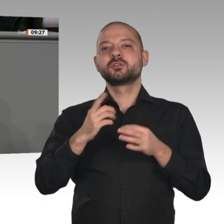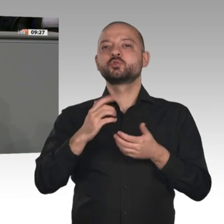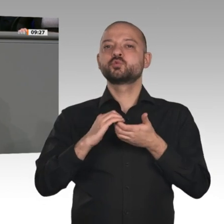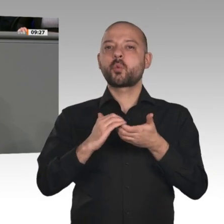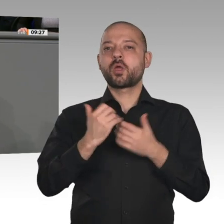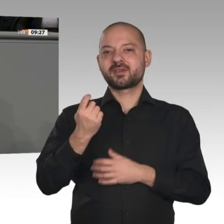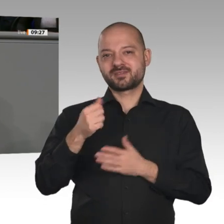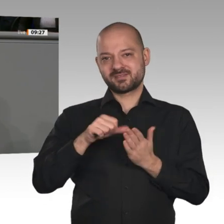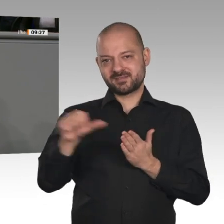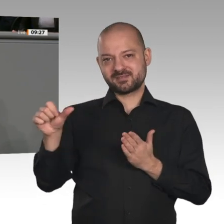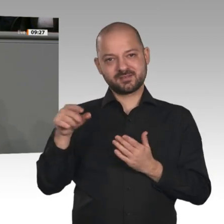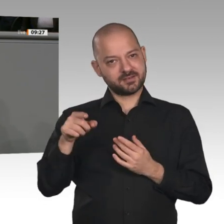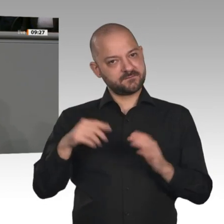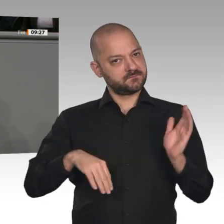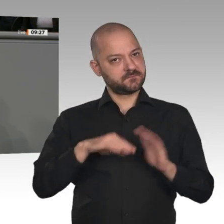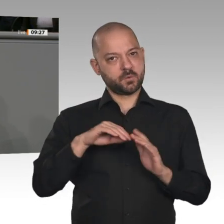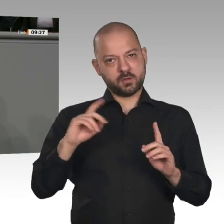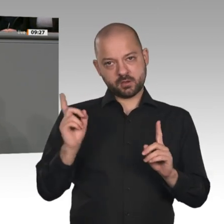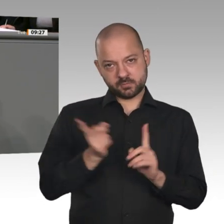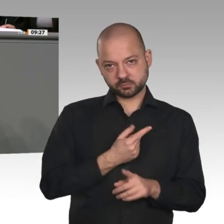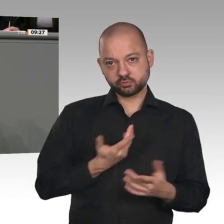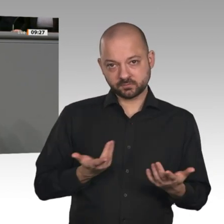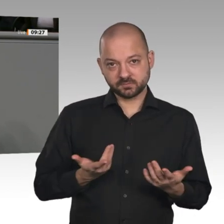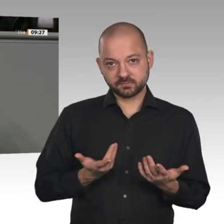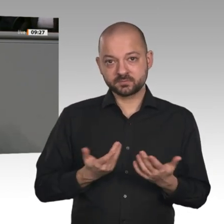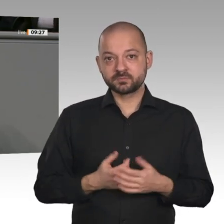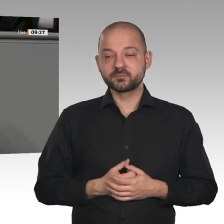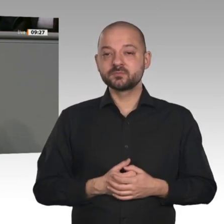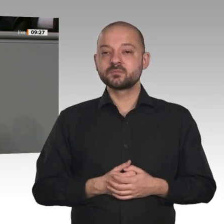und Bürger von unnötiger Bürokratie. Herr Bundeswirtschaftsminister,